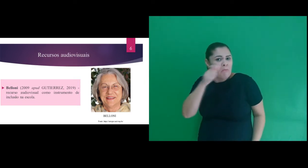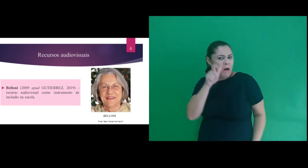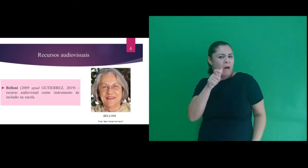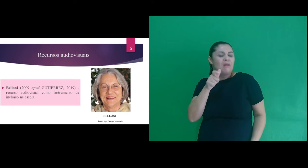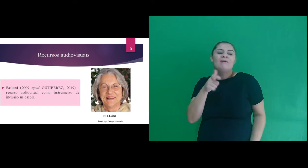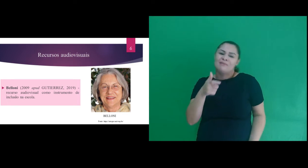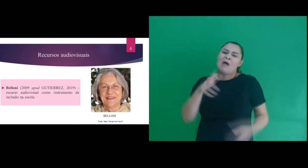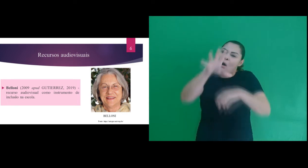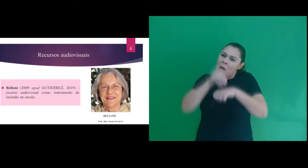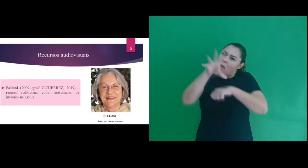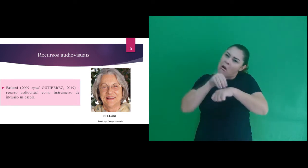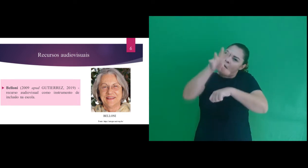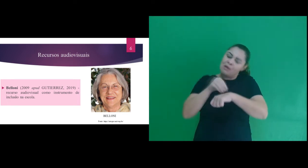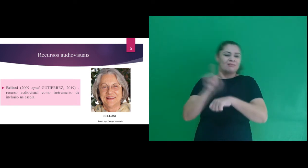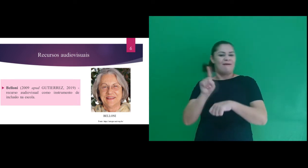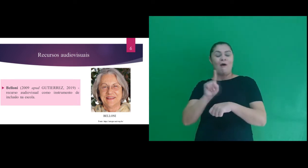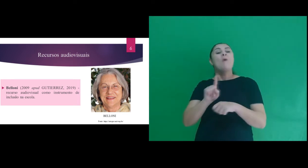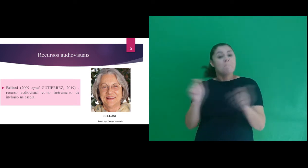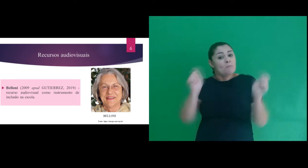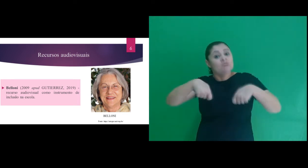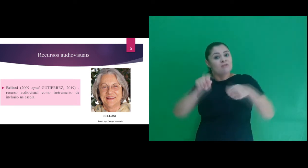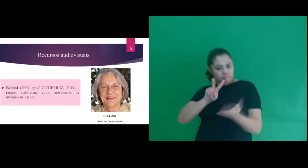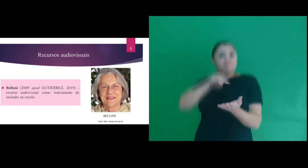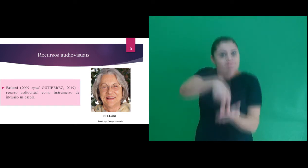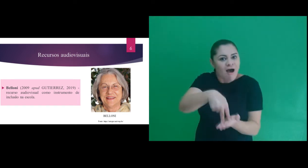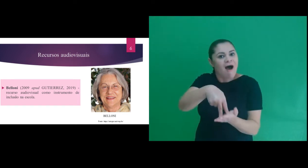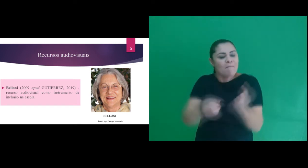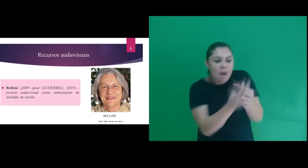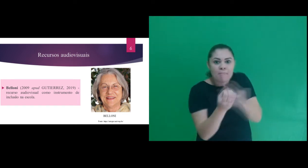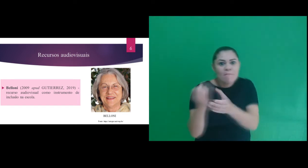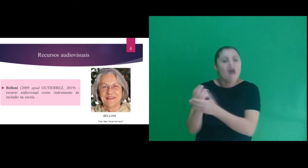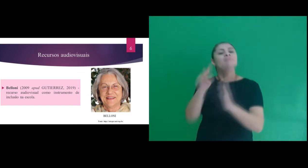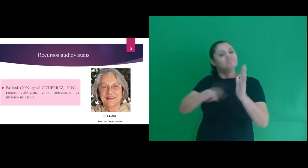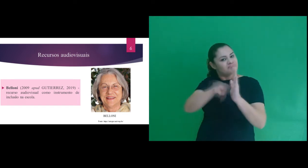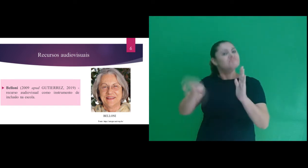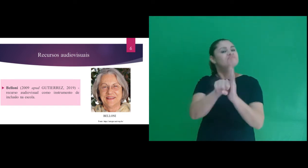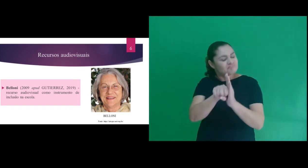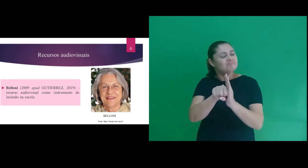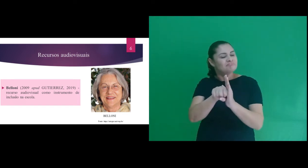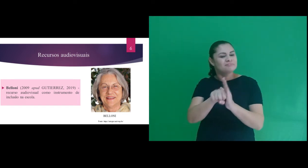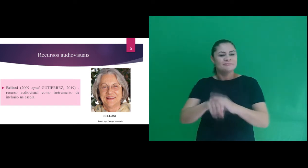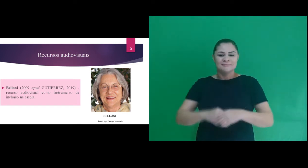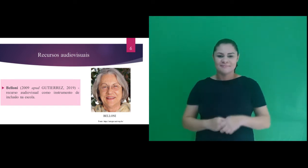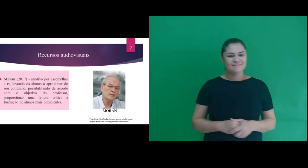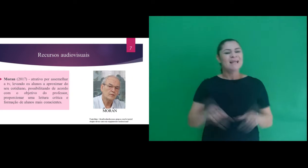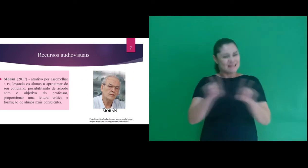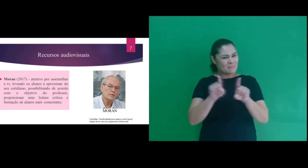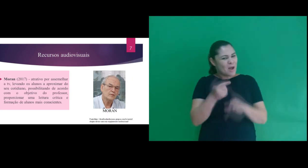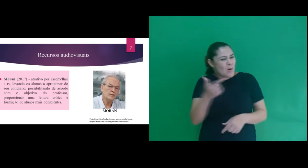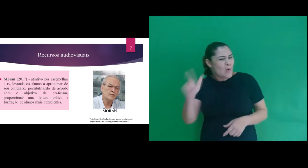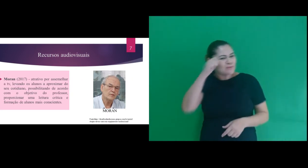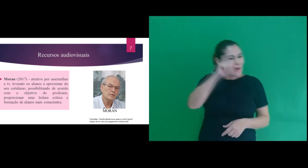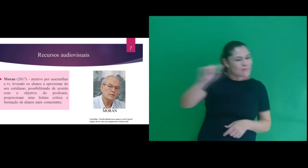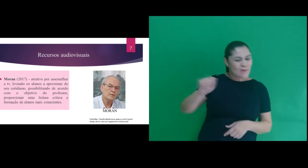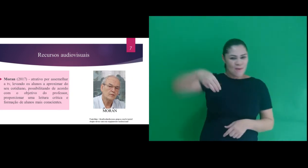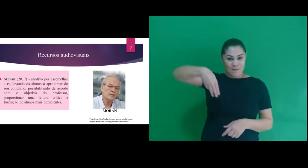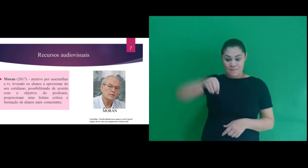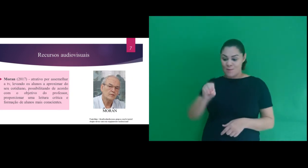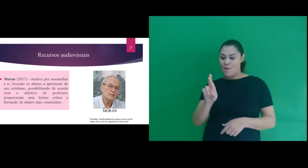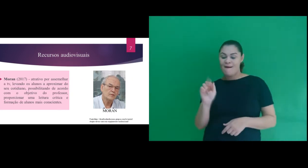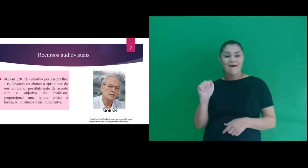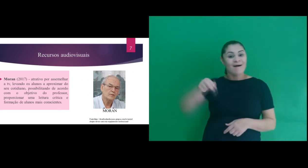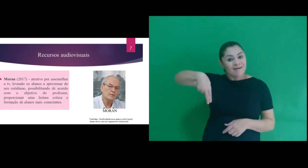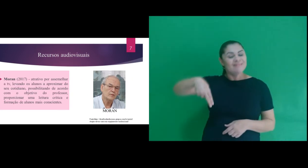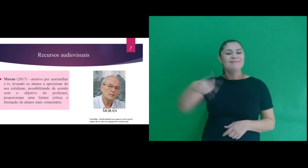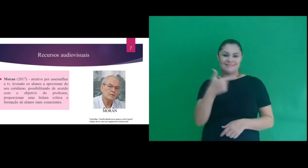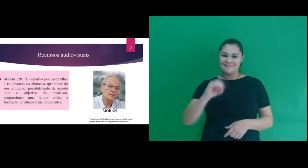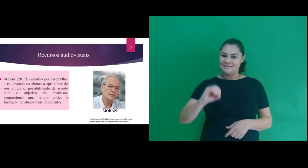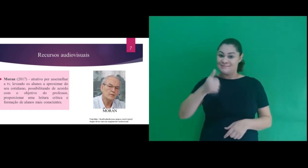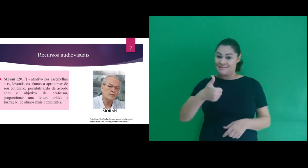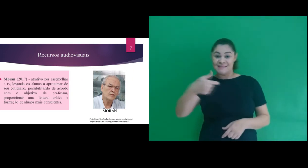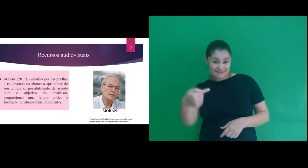não somente como usuários e receptores, mas também como criadores. Também nos baseamos no autor Moran